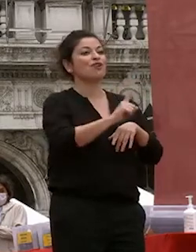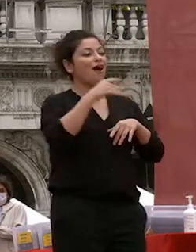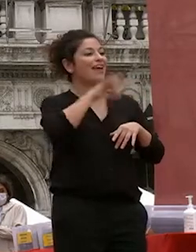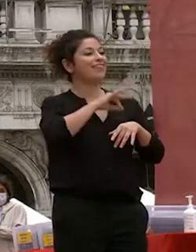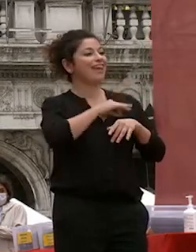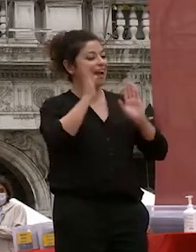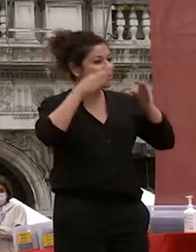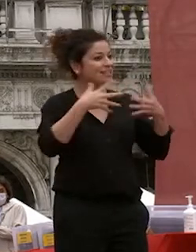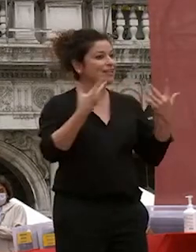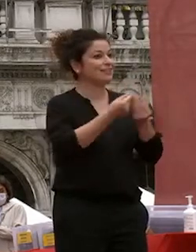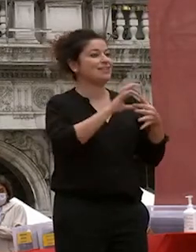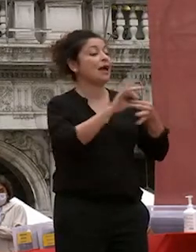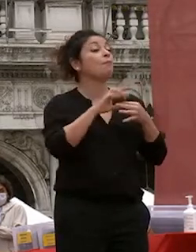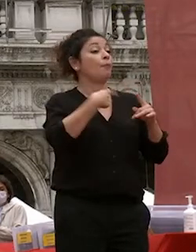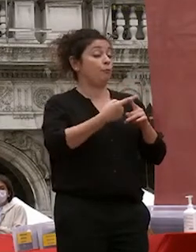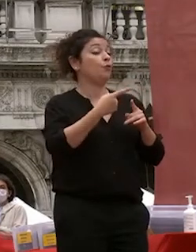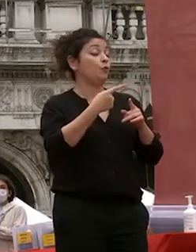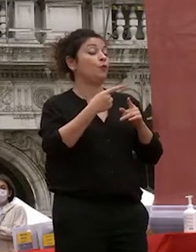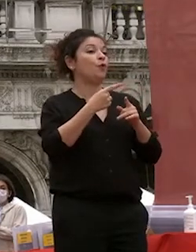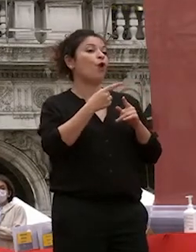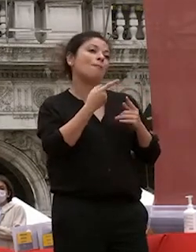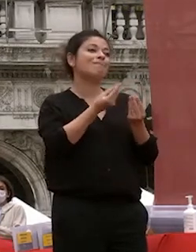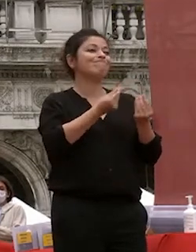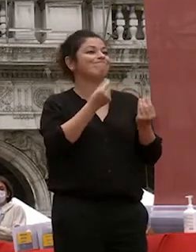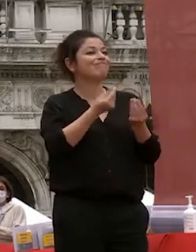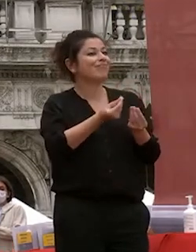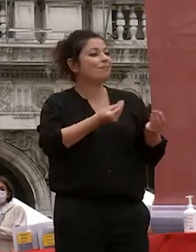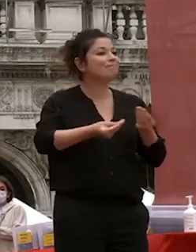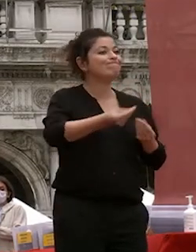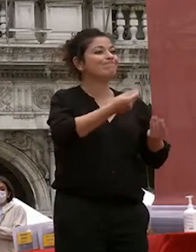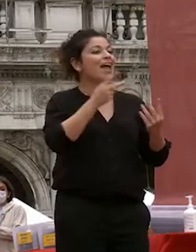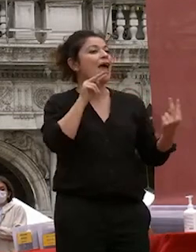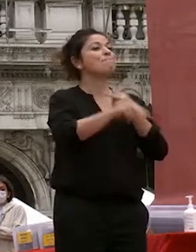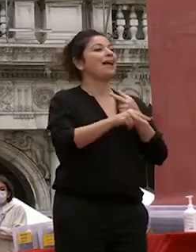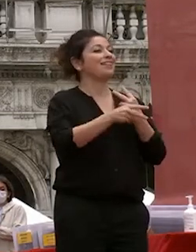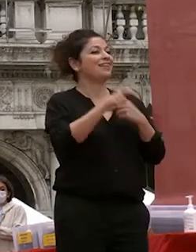anche di un fatto personale di di empatia che senza il quale nulla nulla